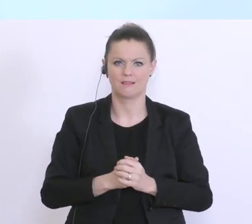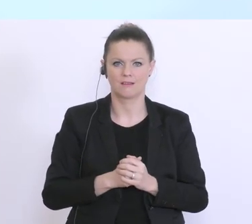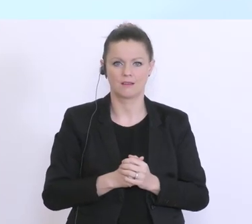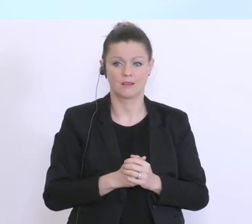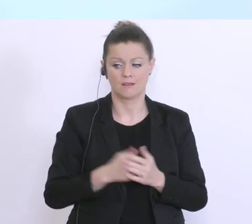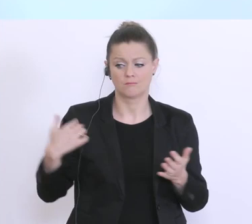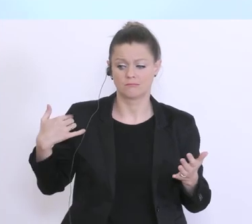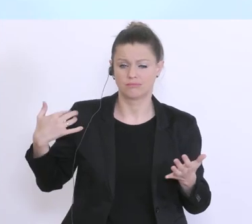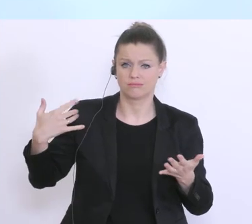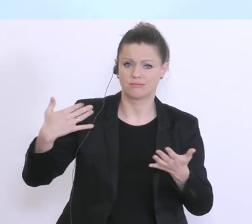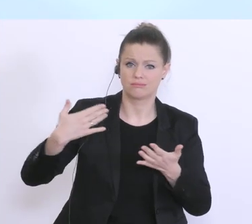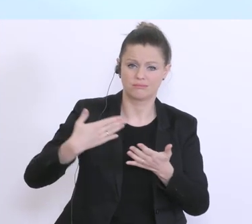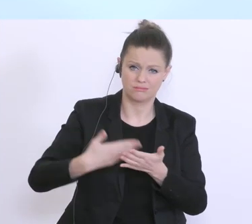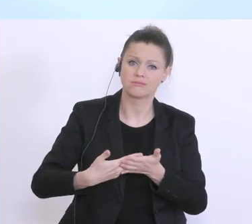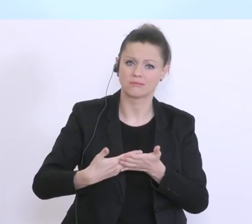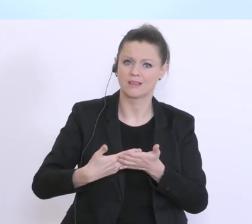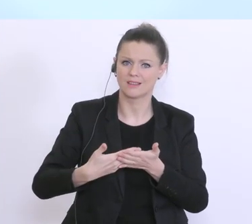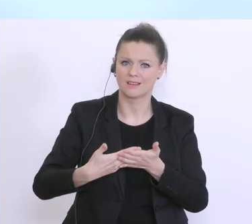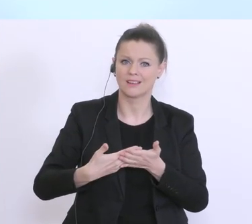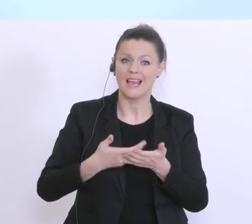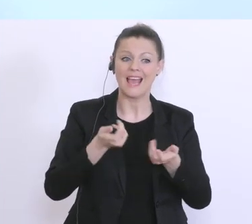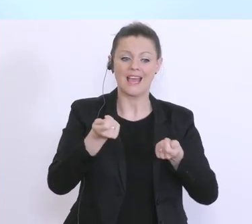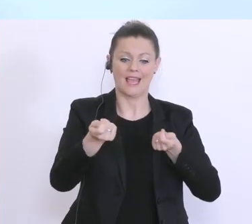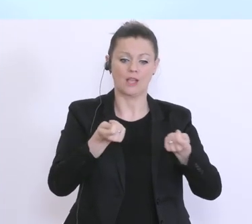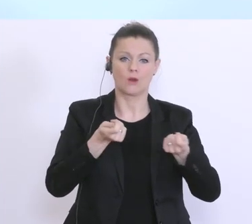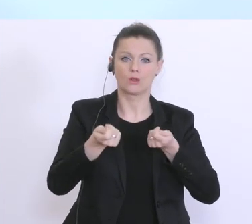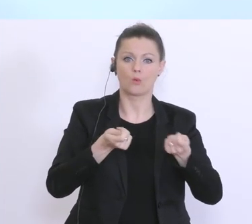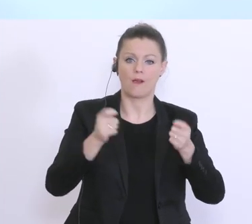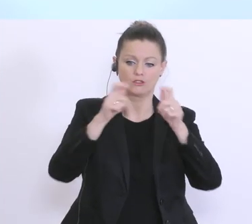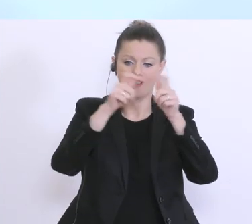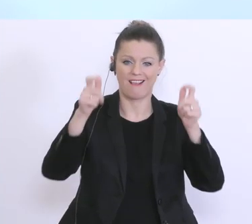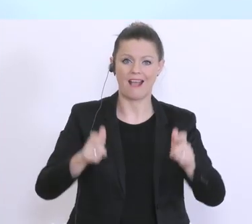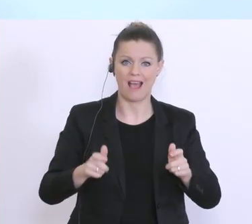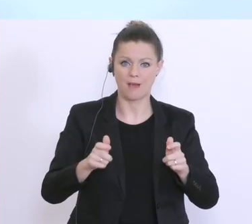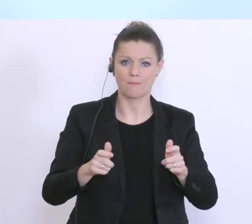Jahren so umfangreich gewordenen regulatorischen Rahmen, alle Mitarbeiterinnen und Mitarbeiter in